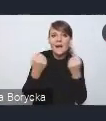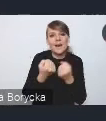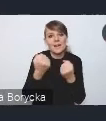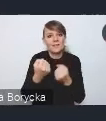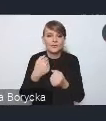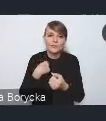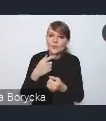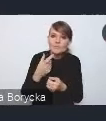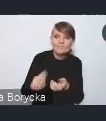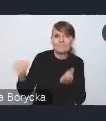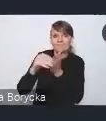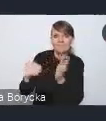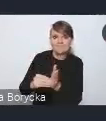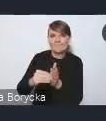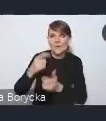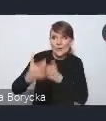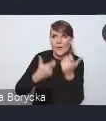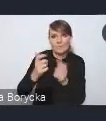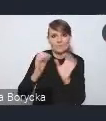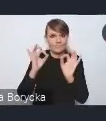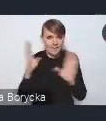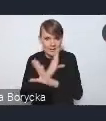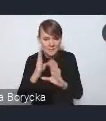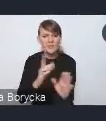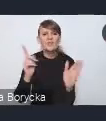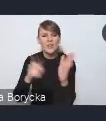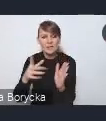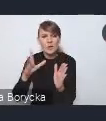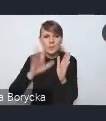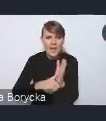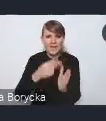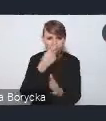Miasta coraz częściej mierzą się z negatywnymi skutkami zmian klimatu.